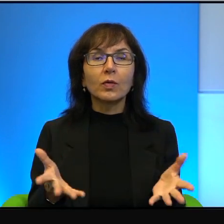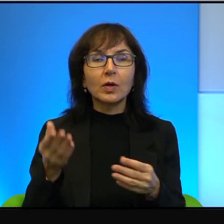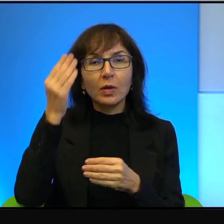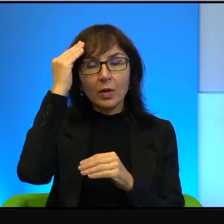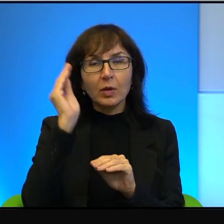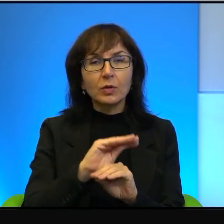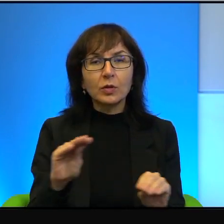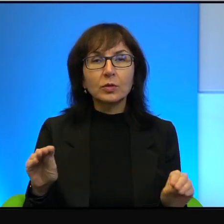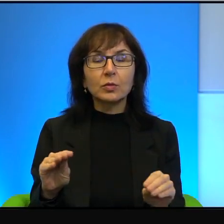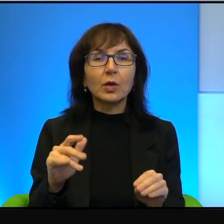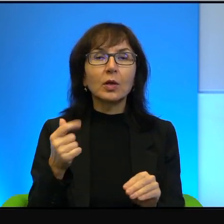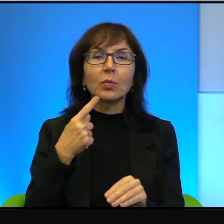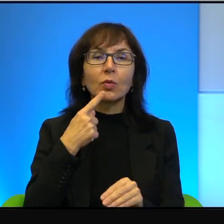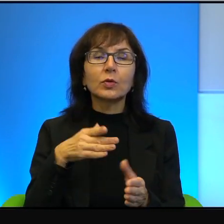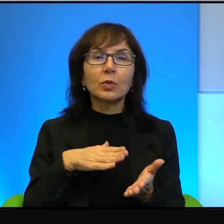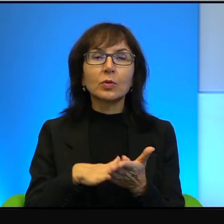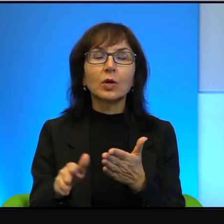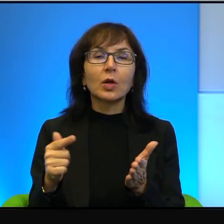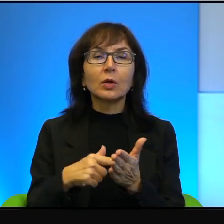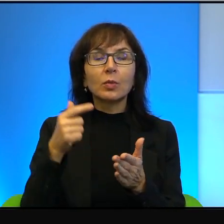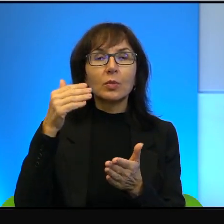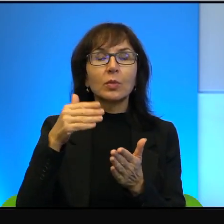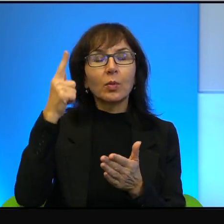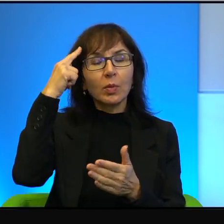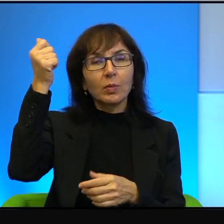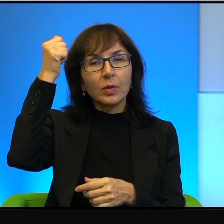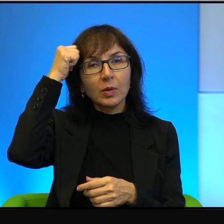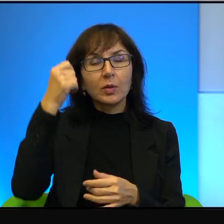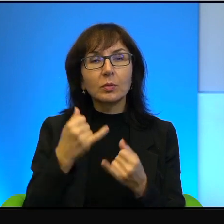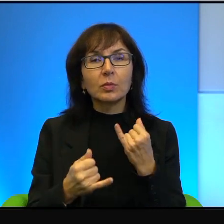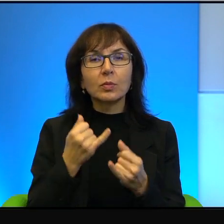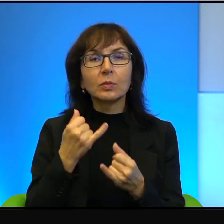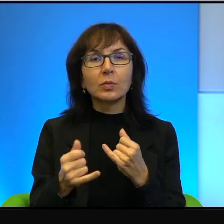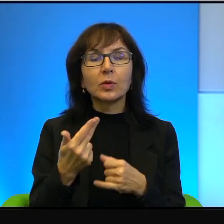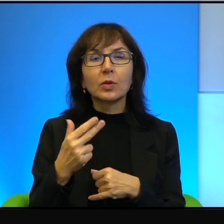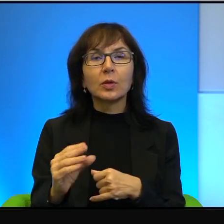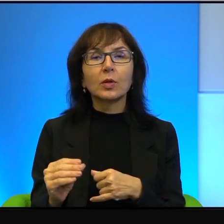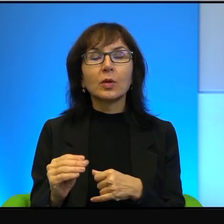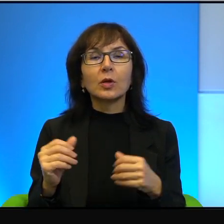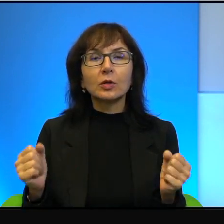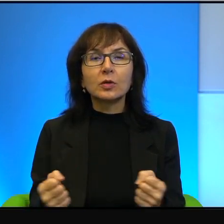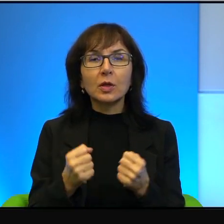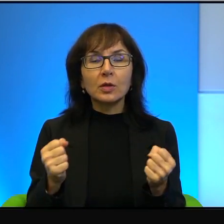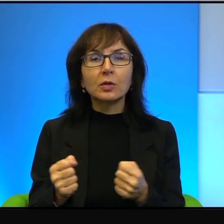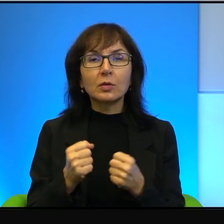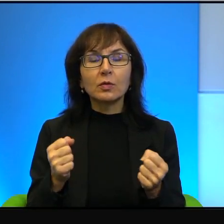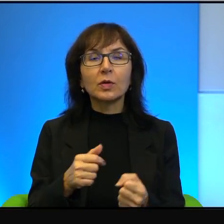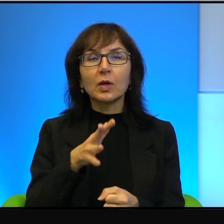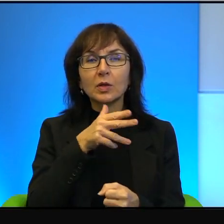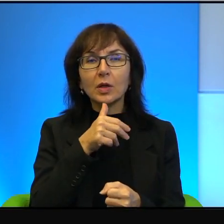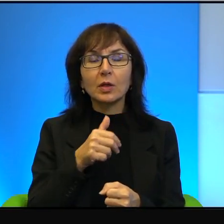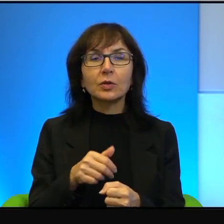trzeba pamiętać, że gdyby nie zaangażowanie Izraelczyków, to tego by nie było.